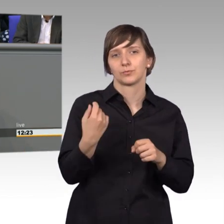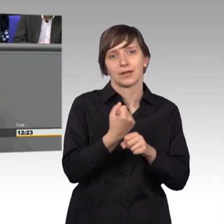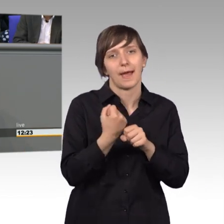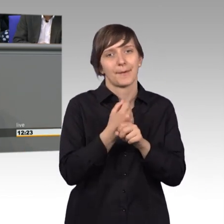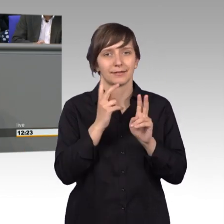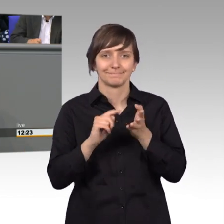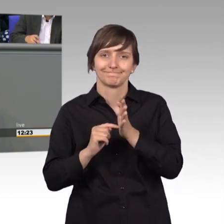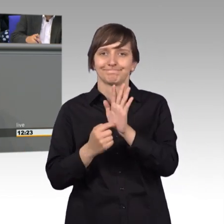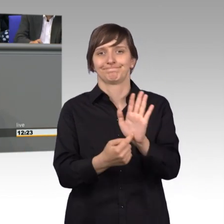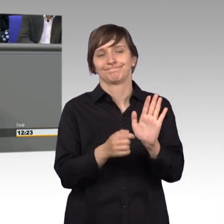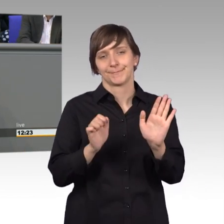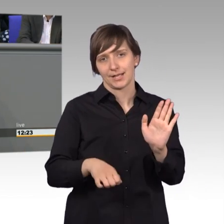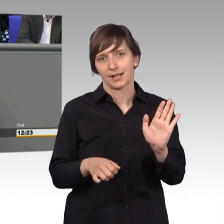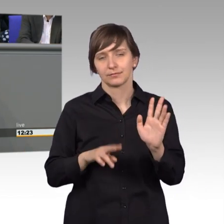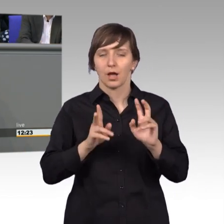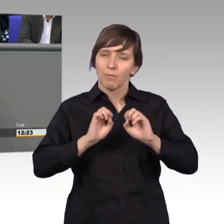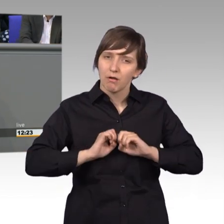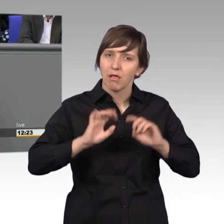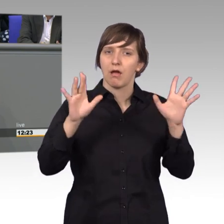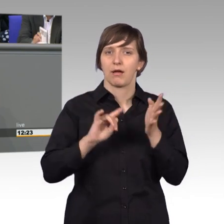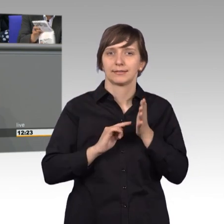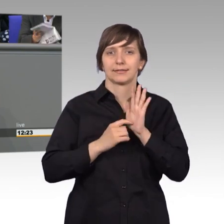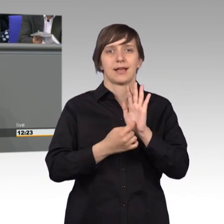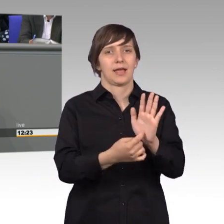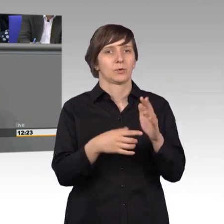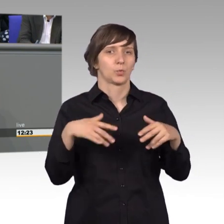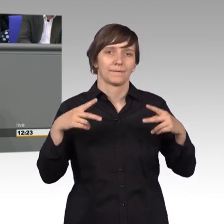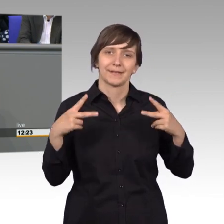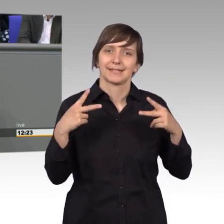und auch deutlich zu machen wie wichtig es ist hier gemeinsam zusammen